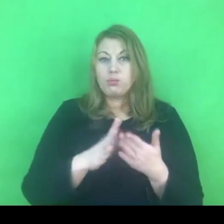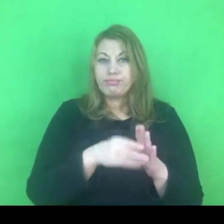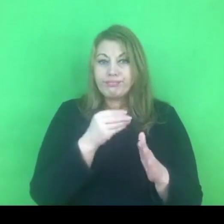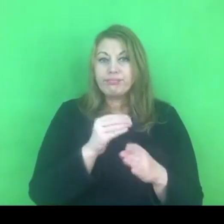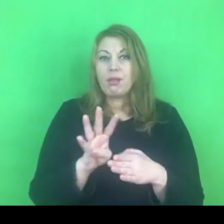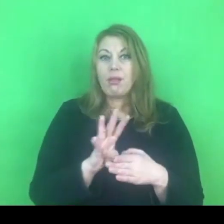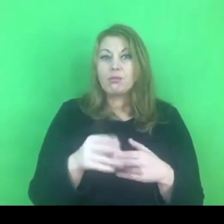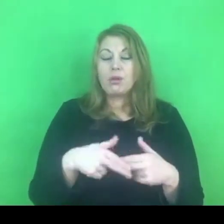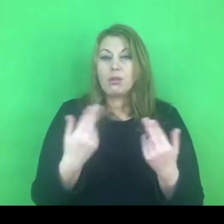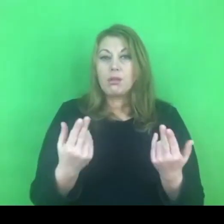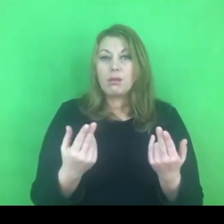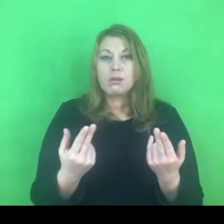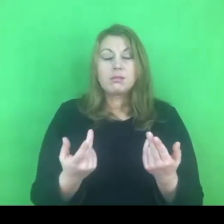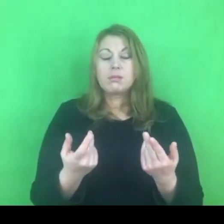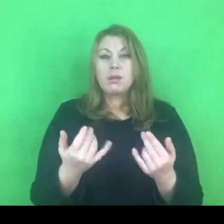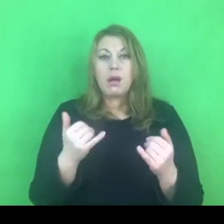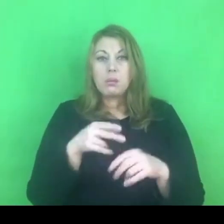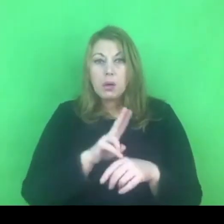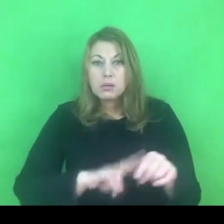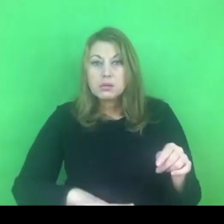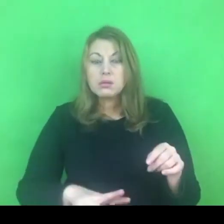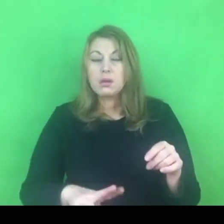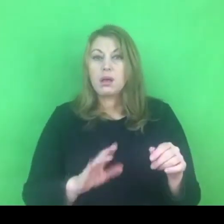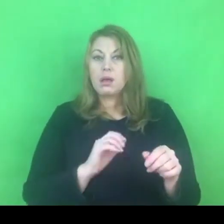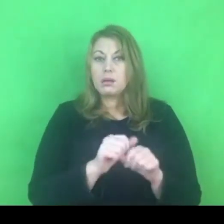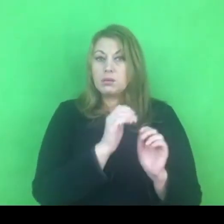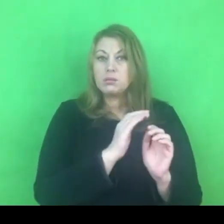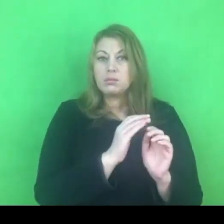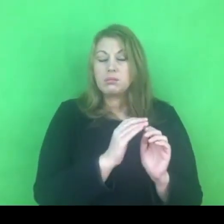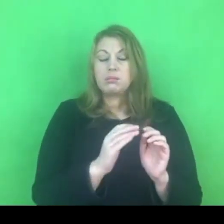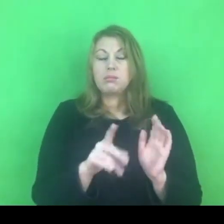Czy policjanci są przygotowani na stosowanie tych uprawnień?